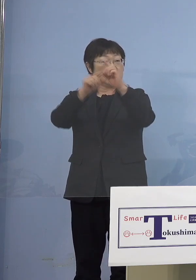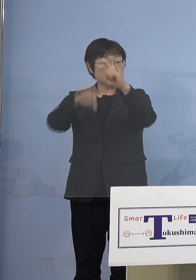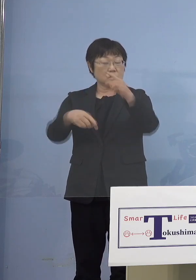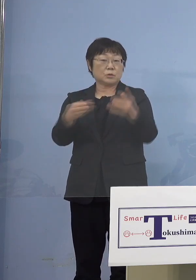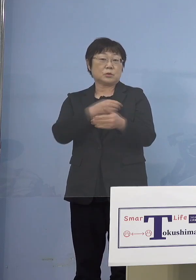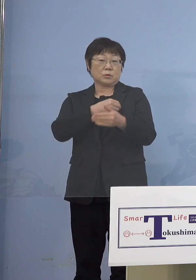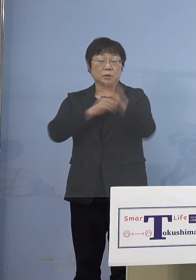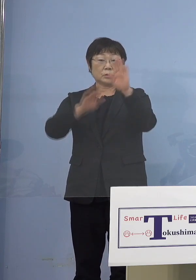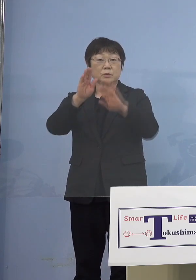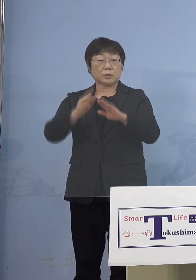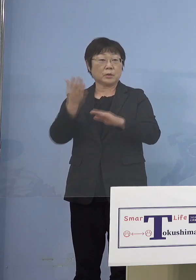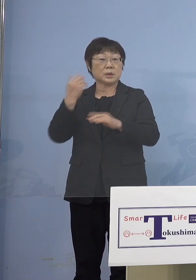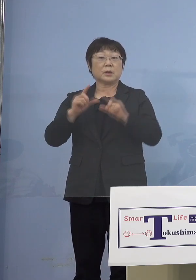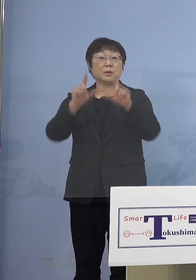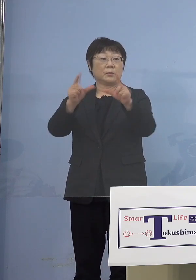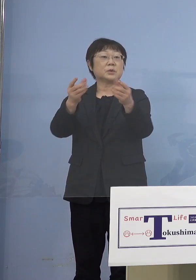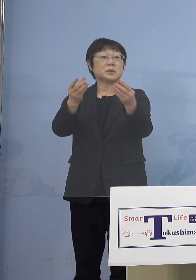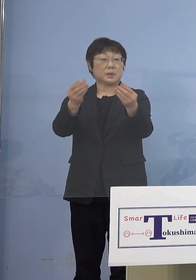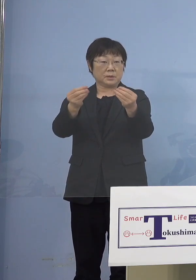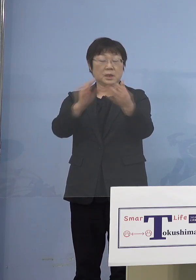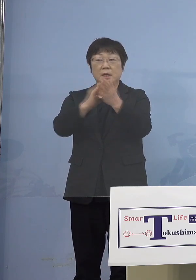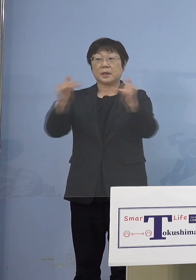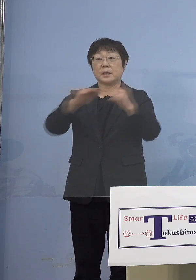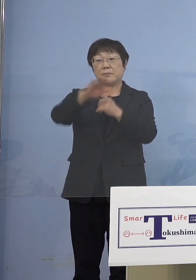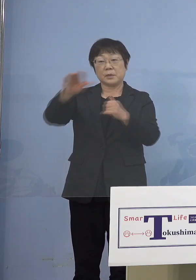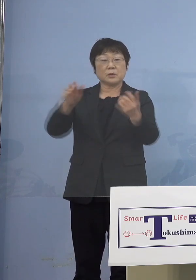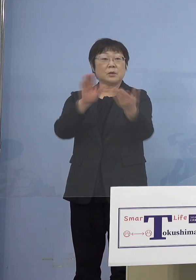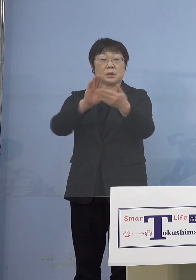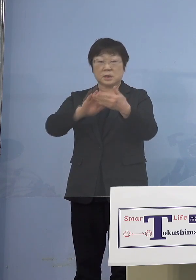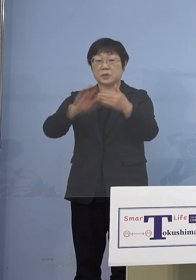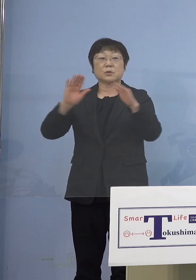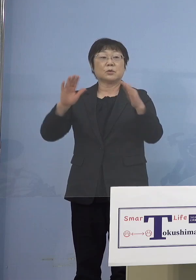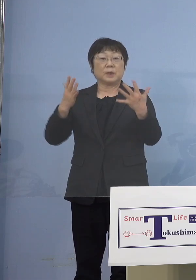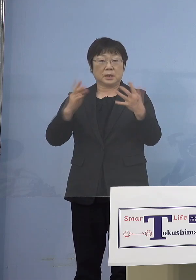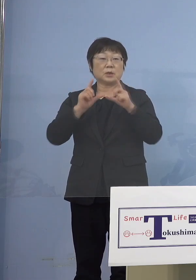先ほど申し上げたところで 県民の方との接触はないと申し上げました